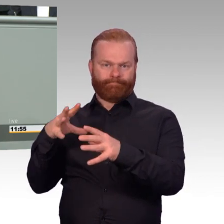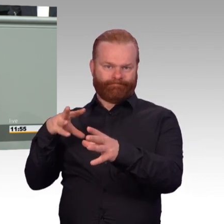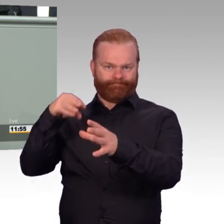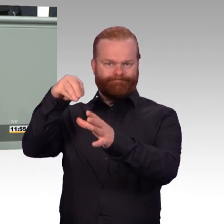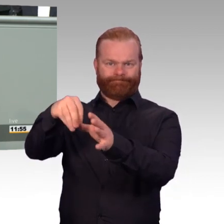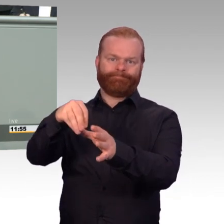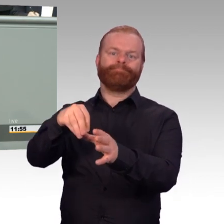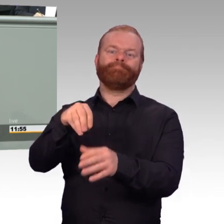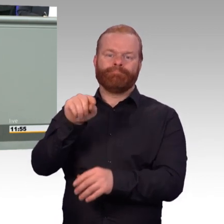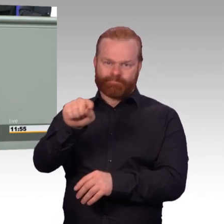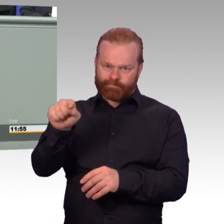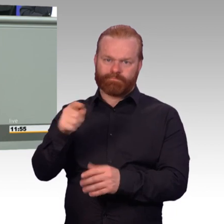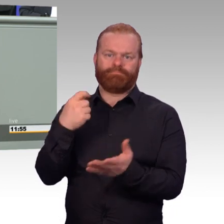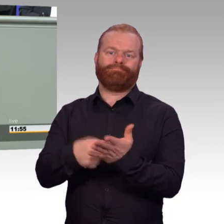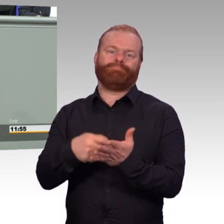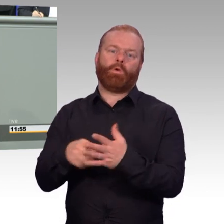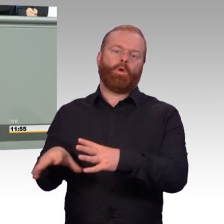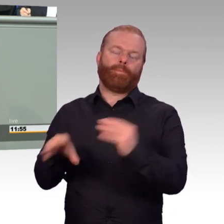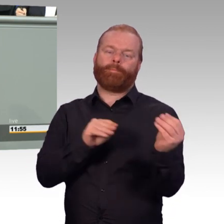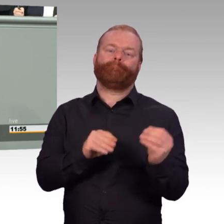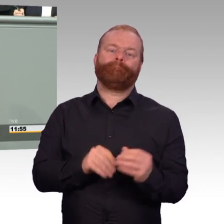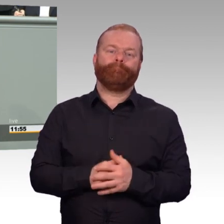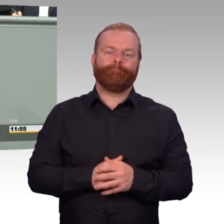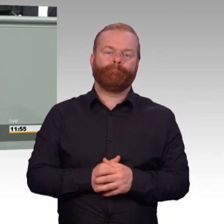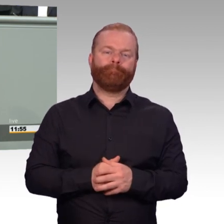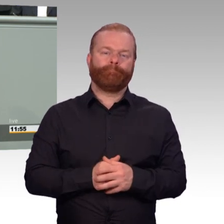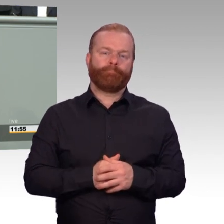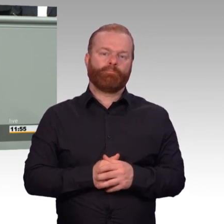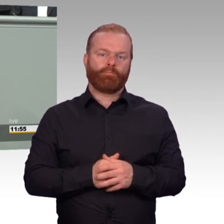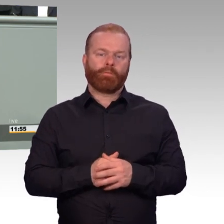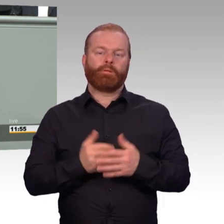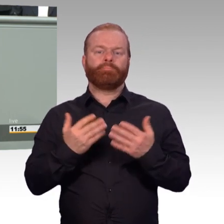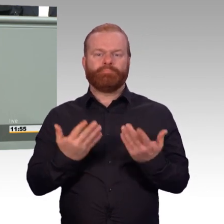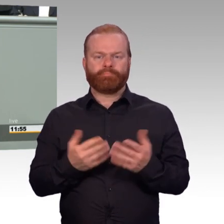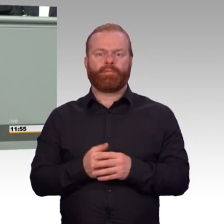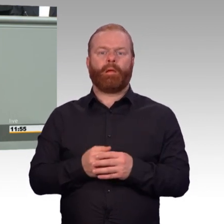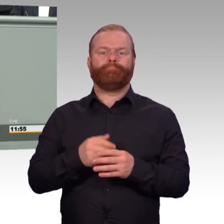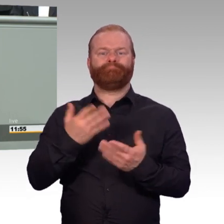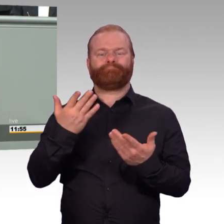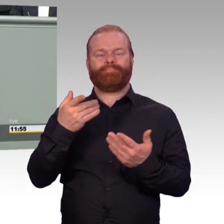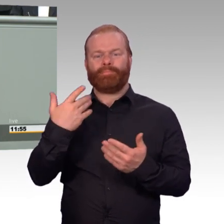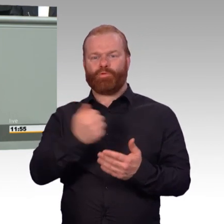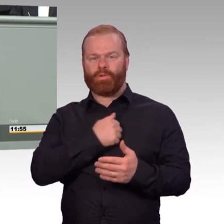Bei Verletzungen, die im Einsatz geschehen, gibt es heute schon eine besondere Absicherung. Das ist gut.